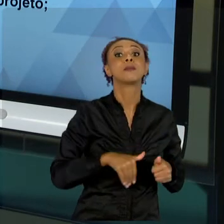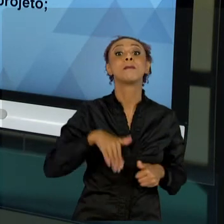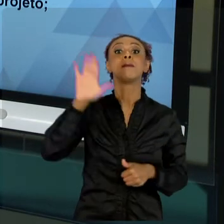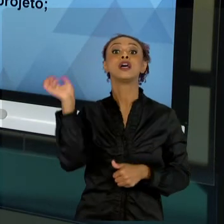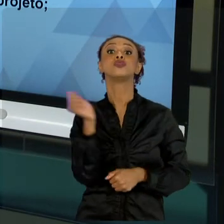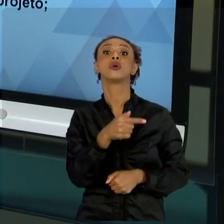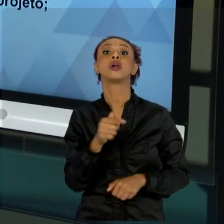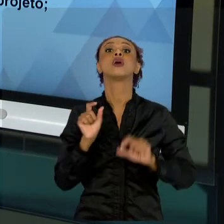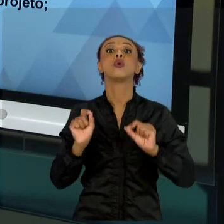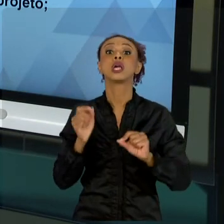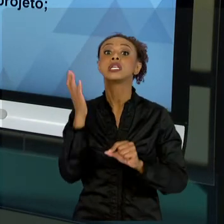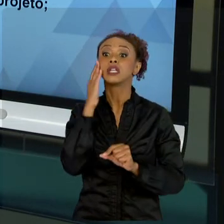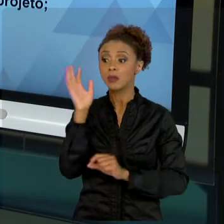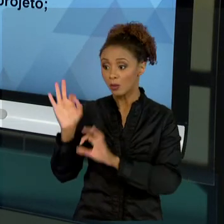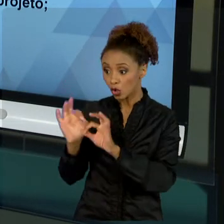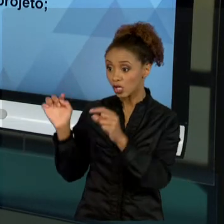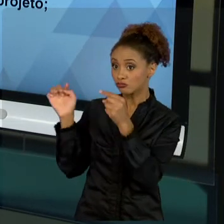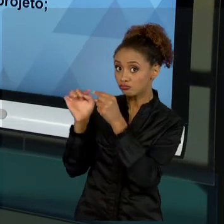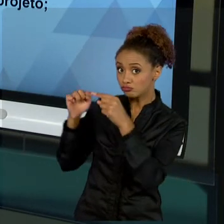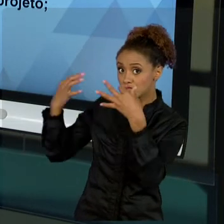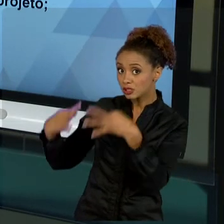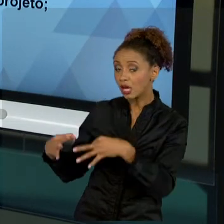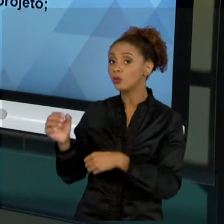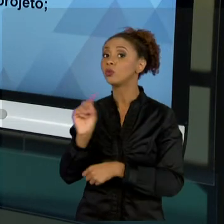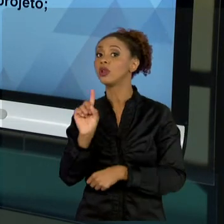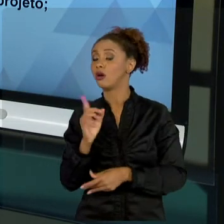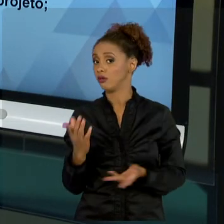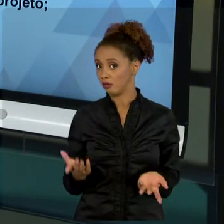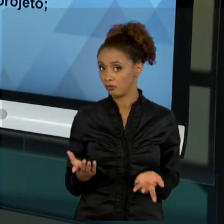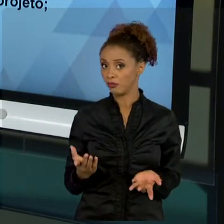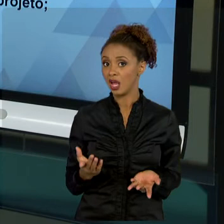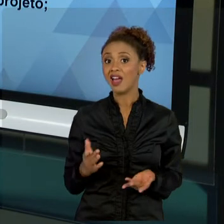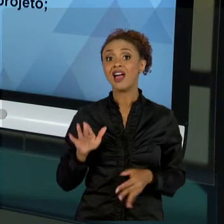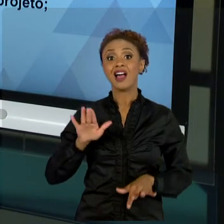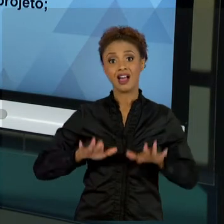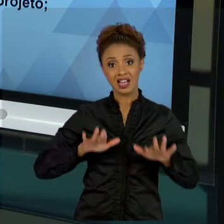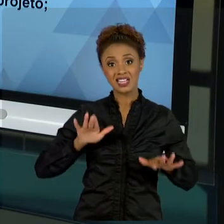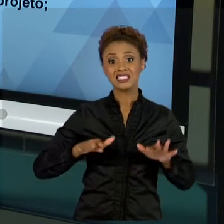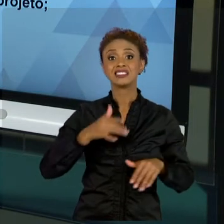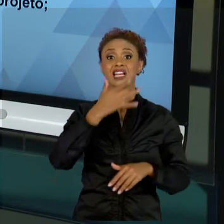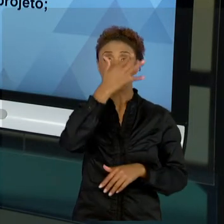ESFORÇA A TRAZER RESULTADOS, MAS ELES NÃO